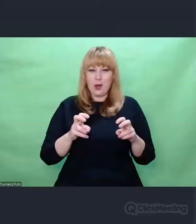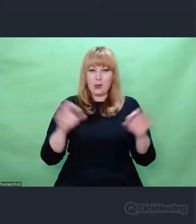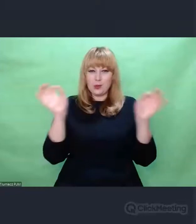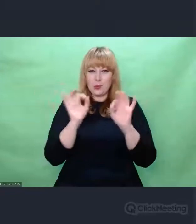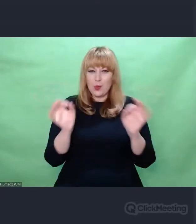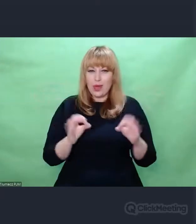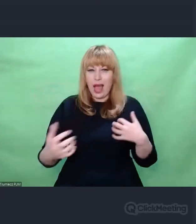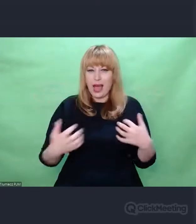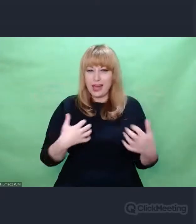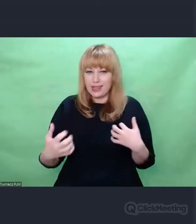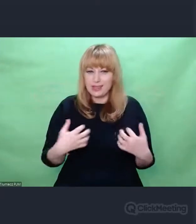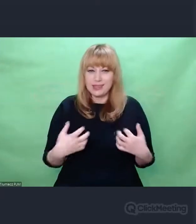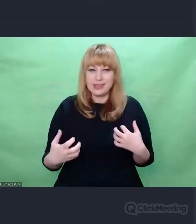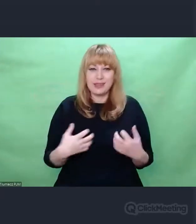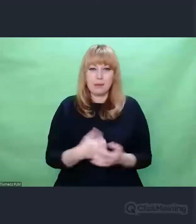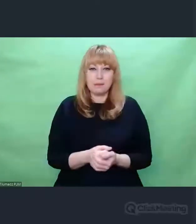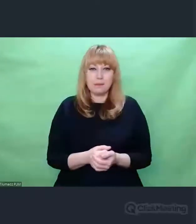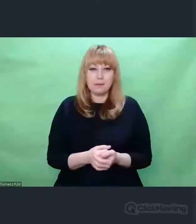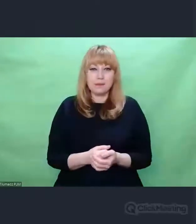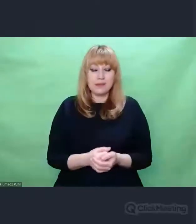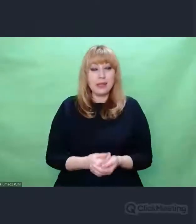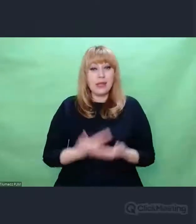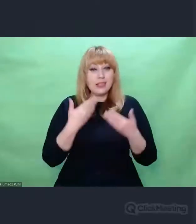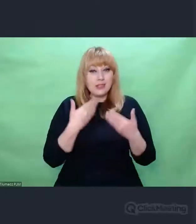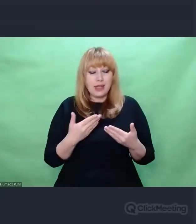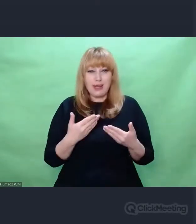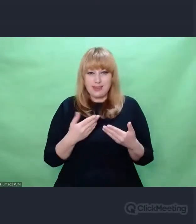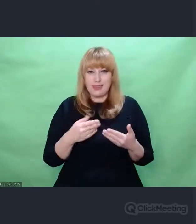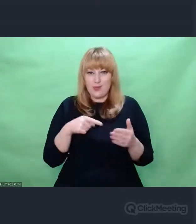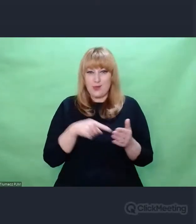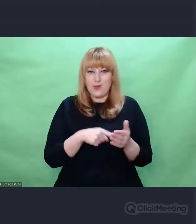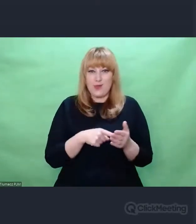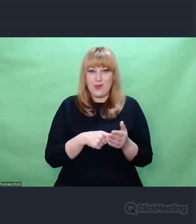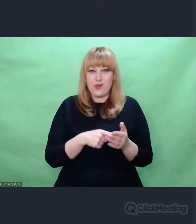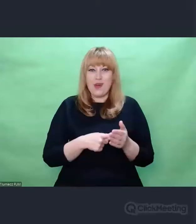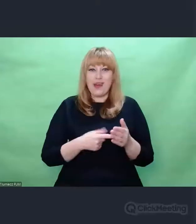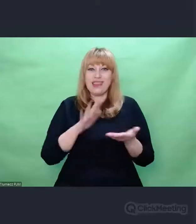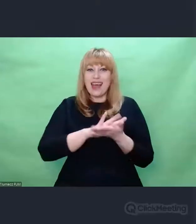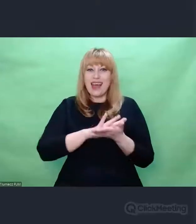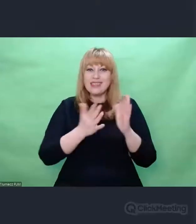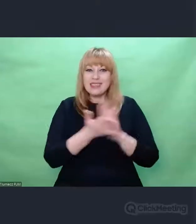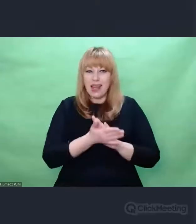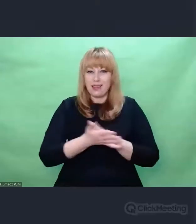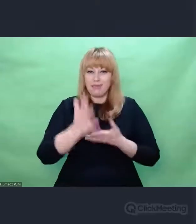tej wzajemności procesu nadawania i odbioru muzycznego